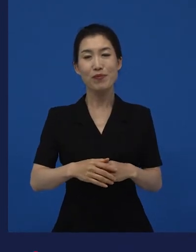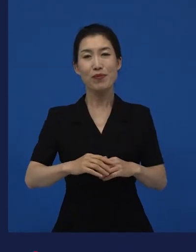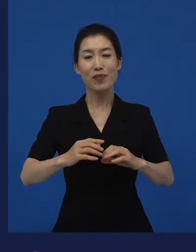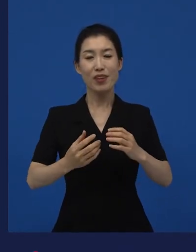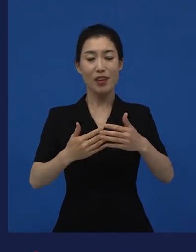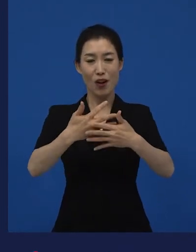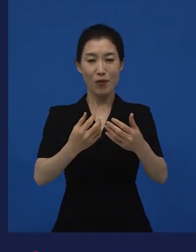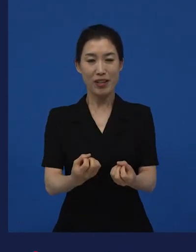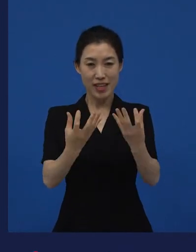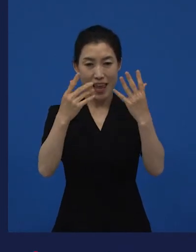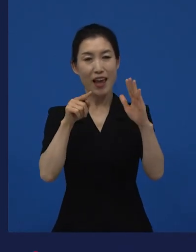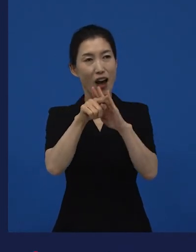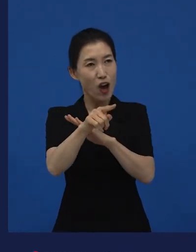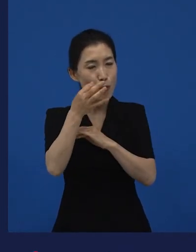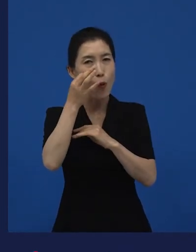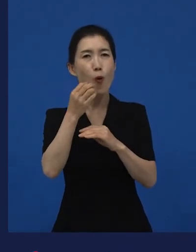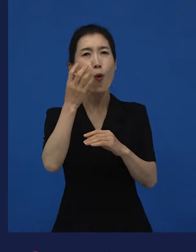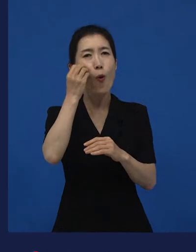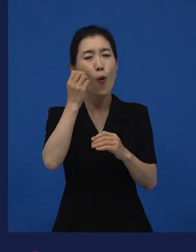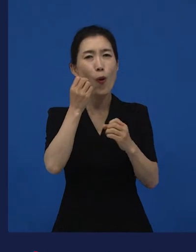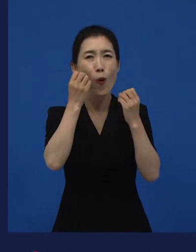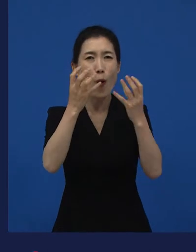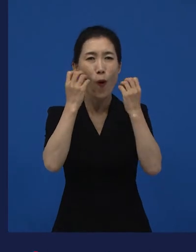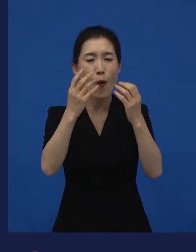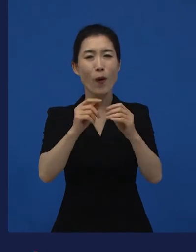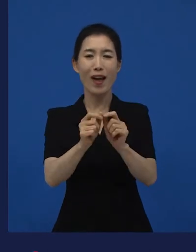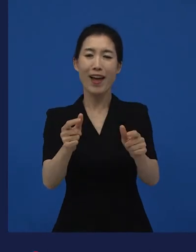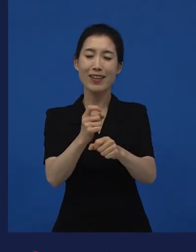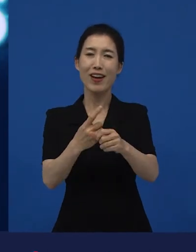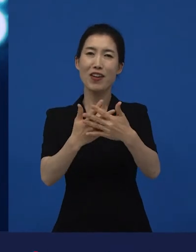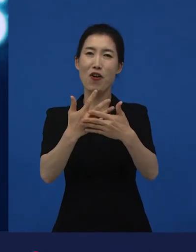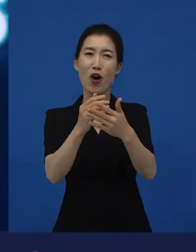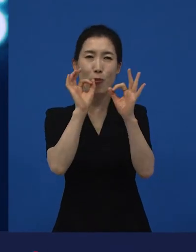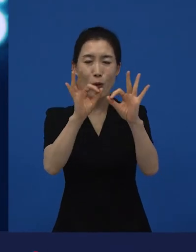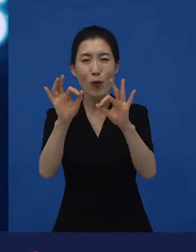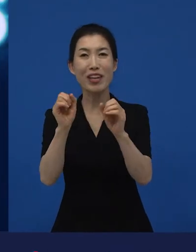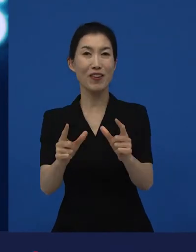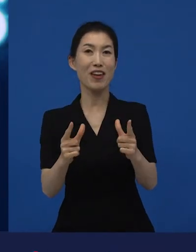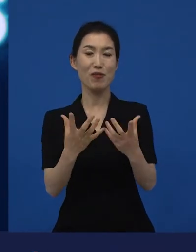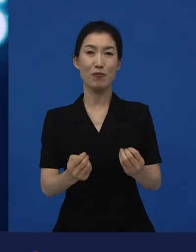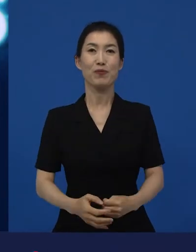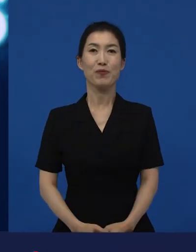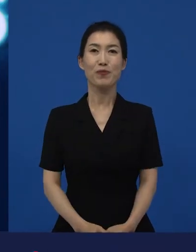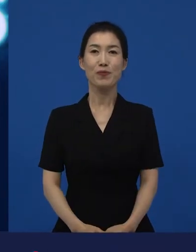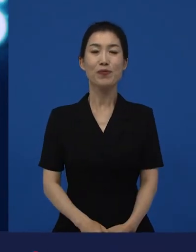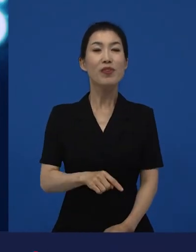이 다양성 영화들이 우선적으로 관객과 만나게 됩니다. 그리고 그곳에서 만난 영화들이